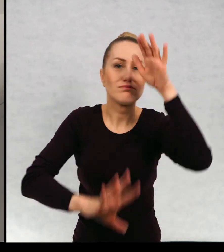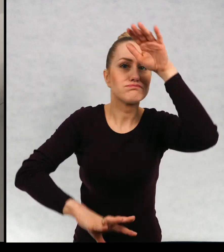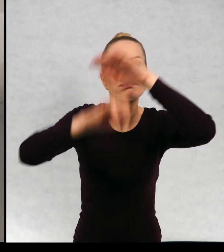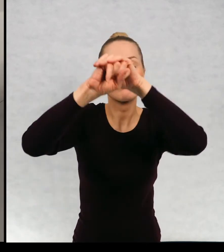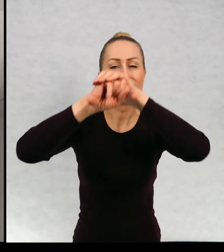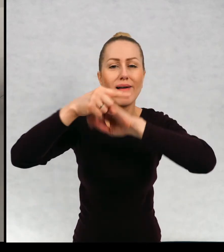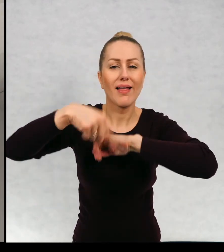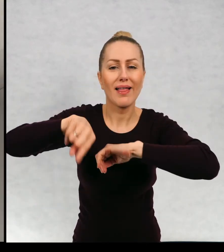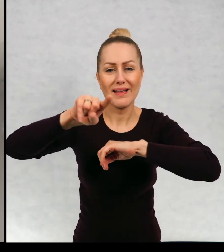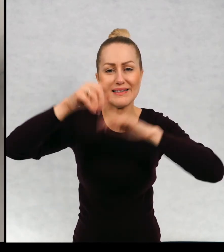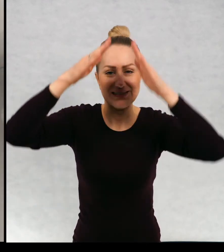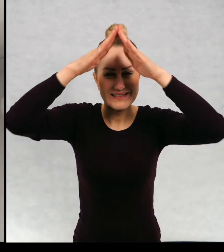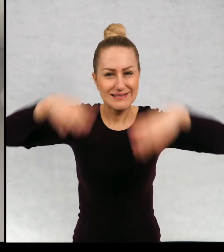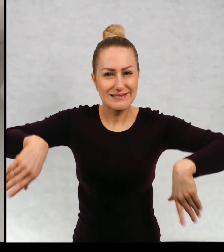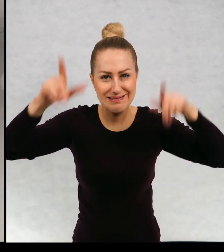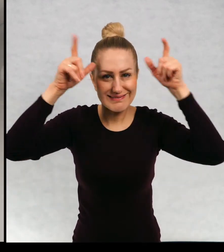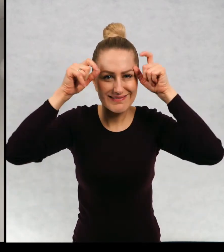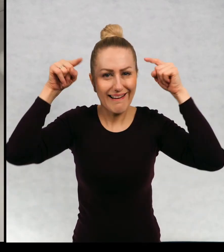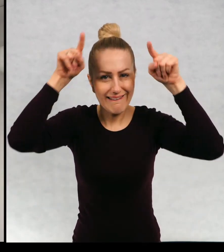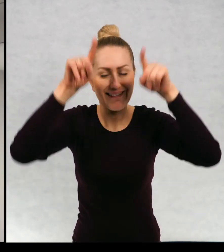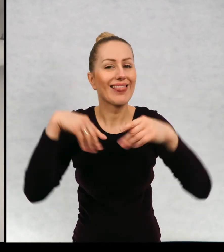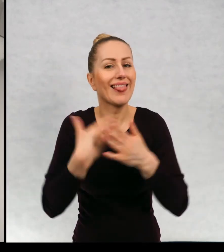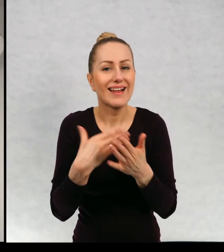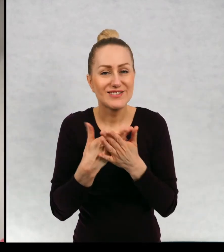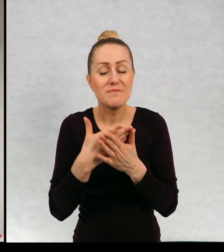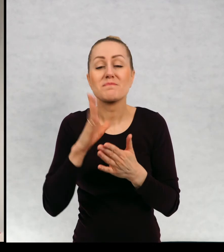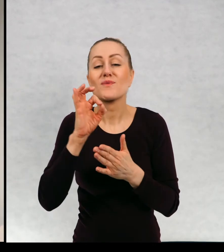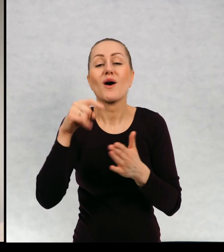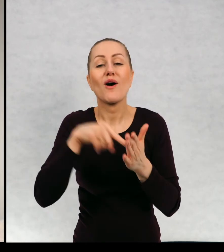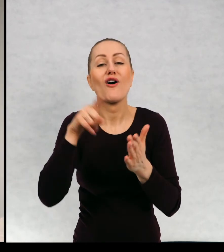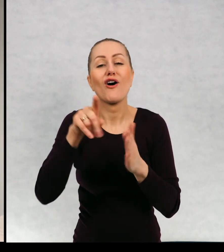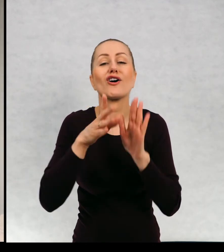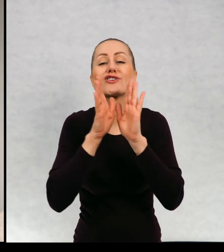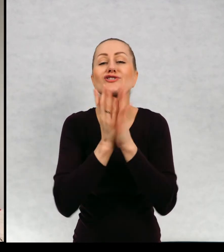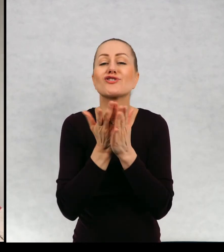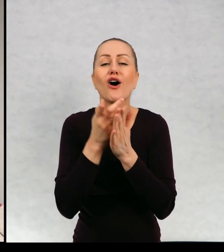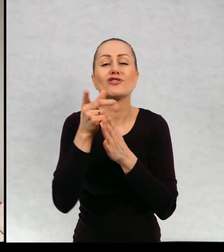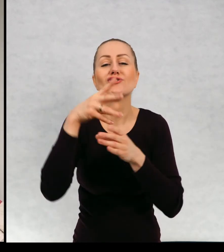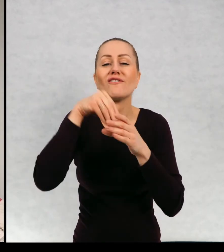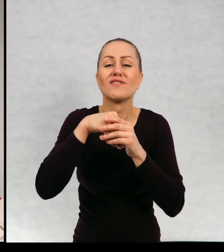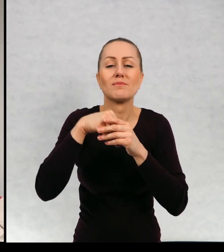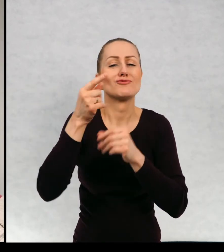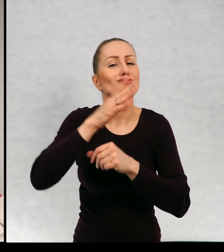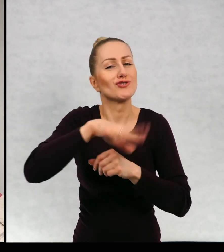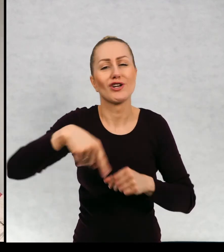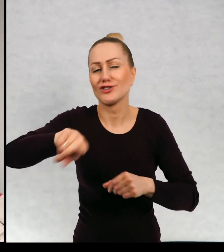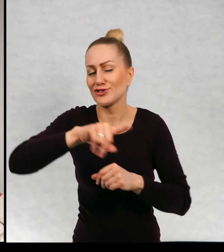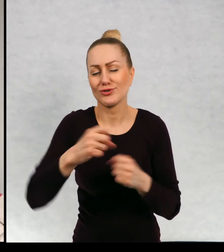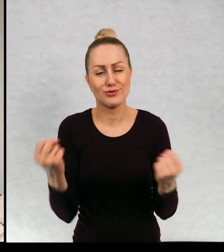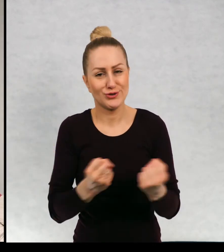strychu w związku z hmm cyklem książek, który jest wyjątkowo przez dzieci lubiany.